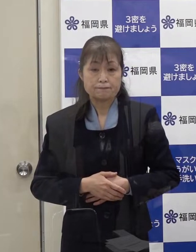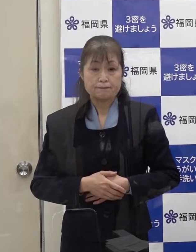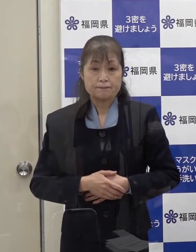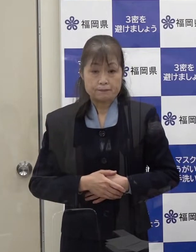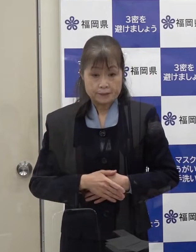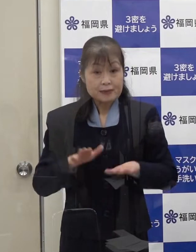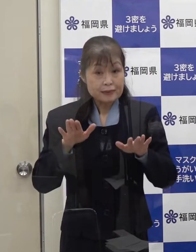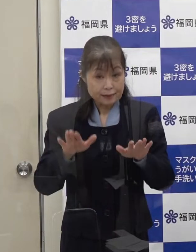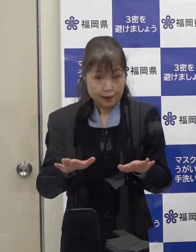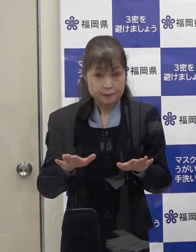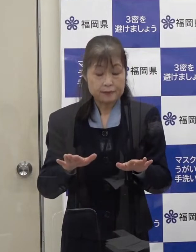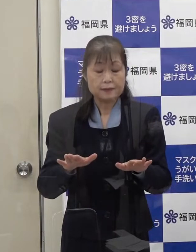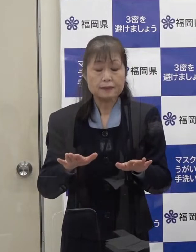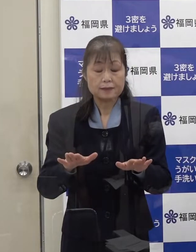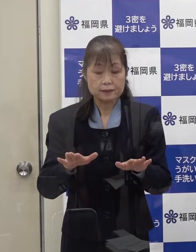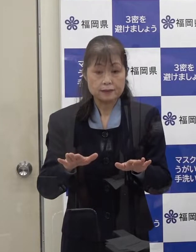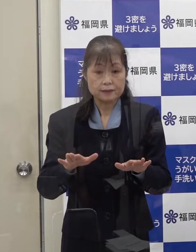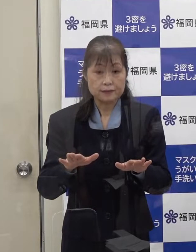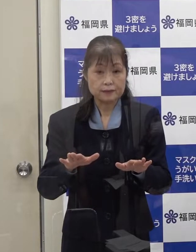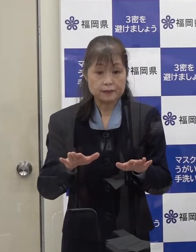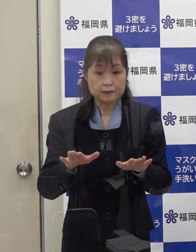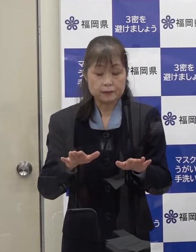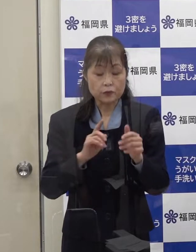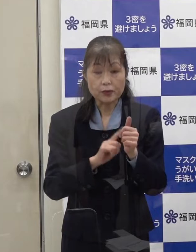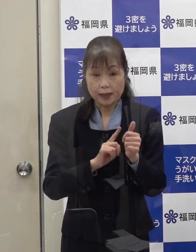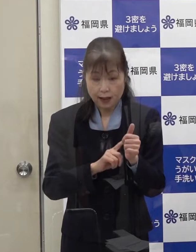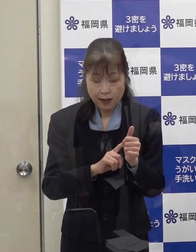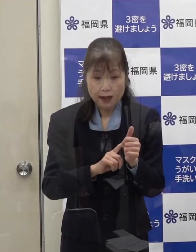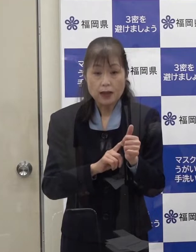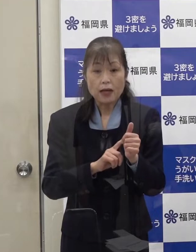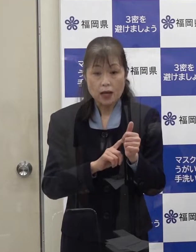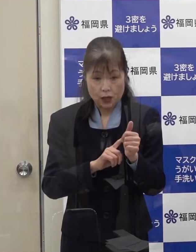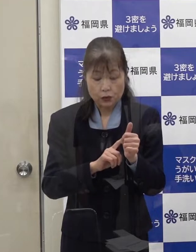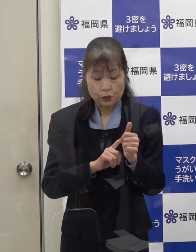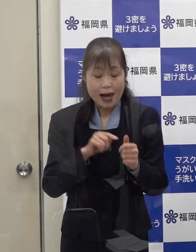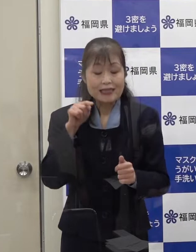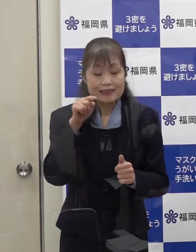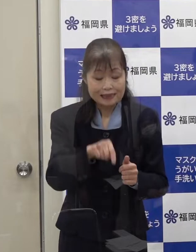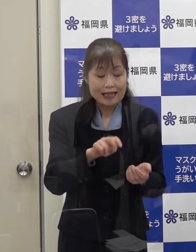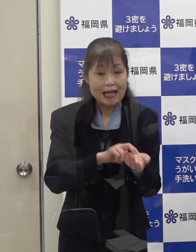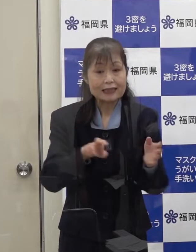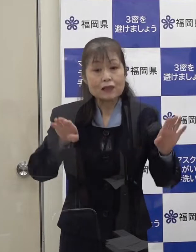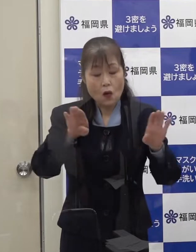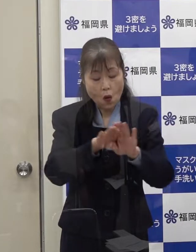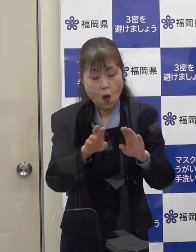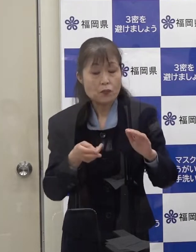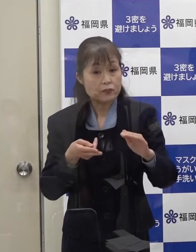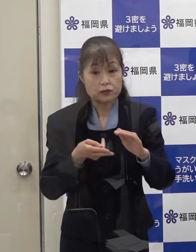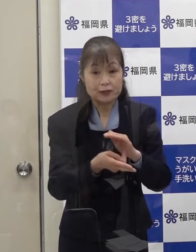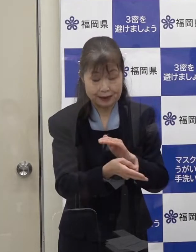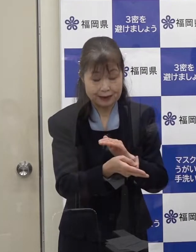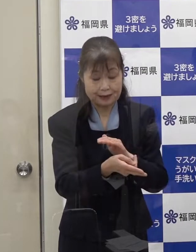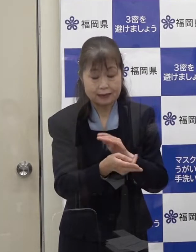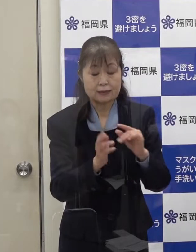現在 この方は感染症指定医療機関に入院いただいています